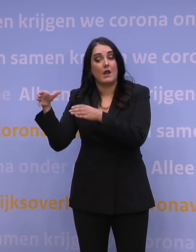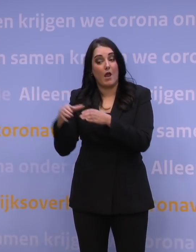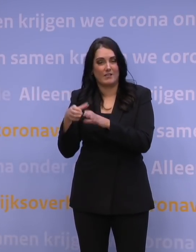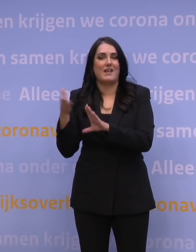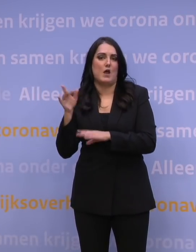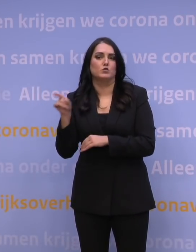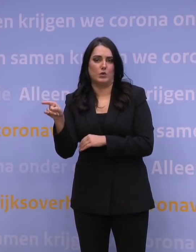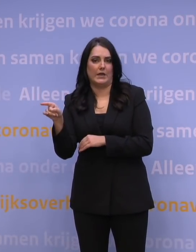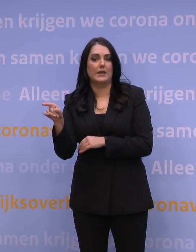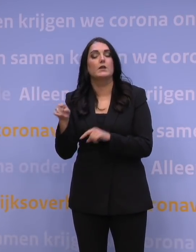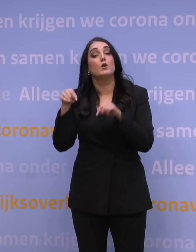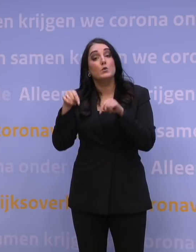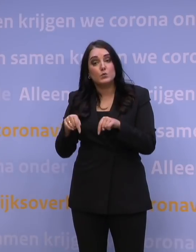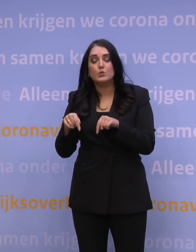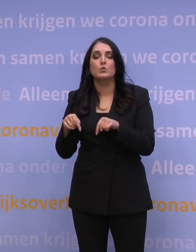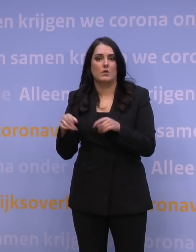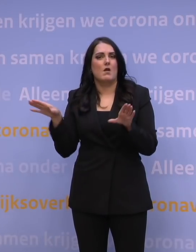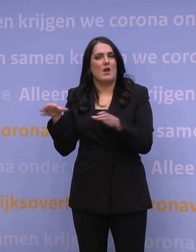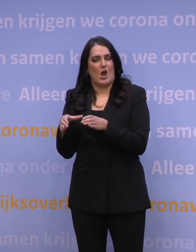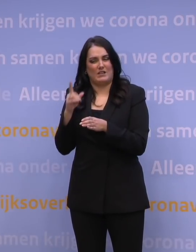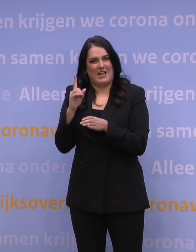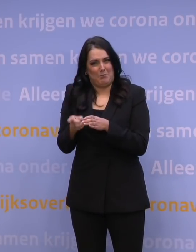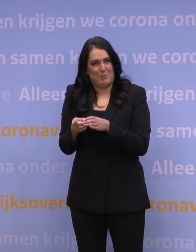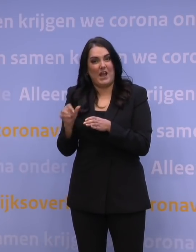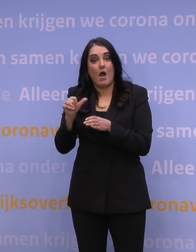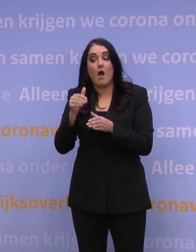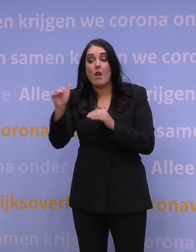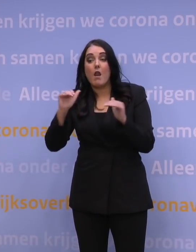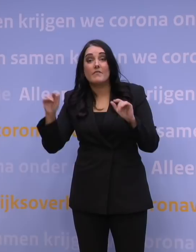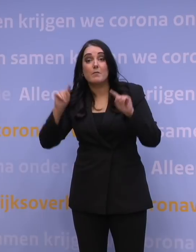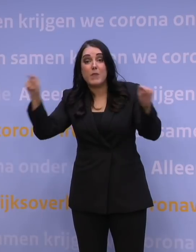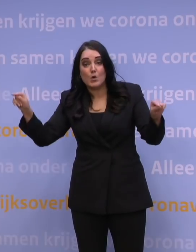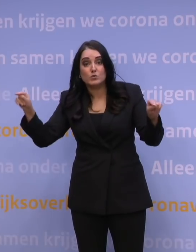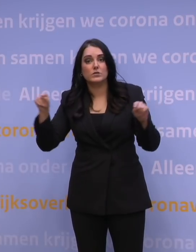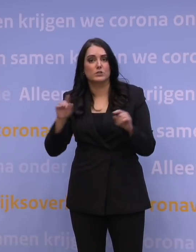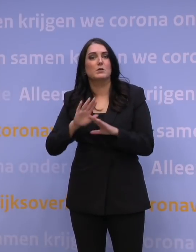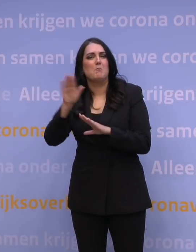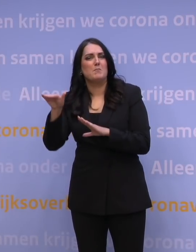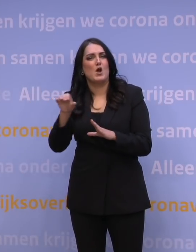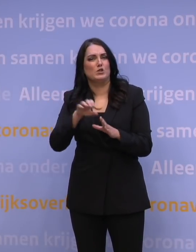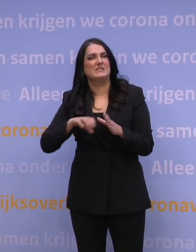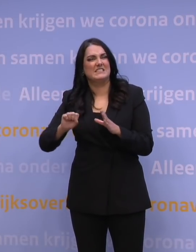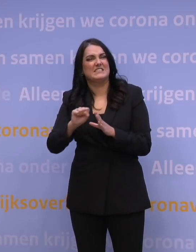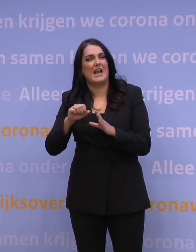daarvan willen we dat de quarantaineplicht voor alle derdelanders gaat gelden. Dus alle mensen van buiten Schengen en dat maakt dus bijvoorbeeld uit